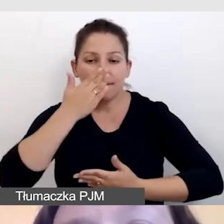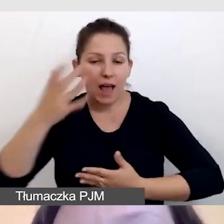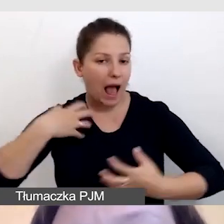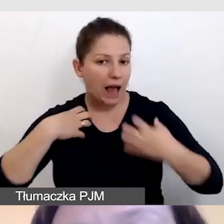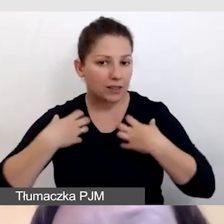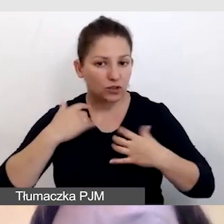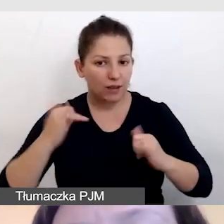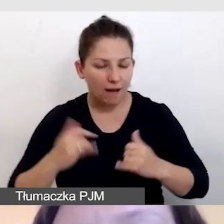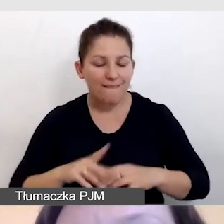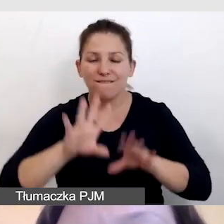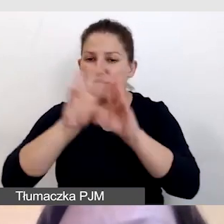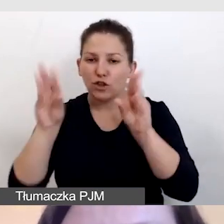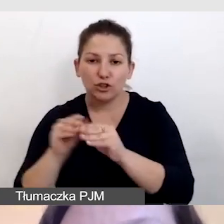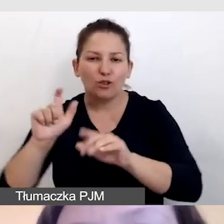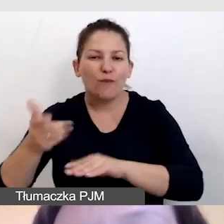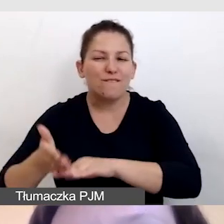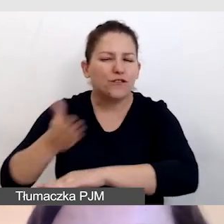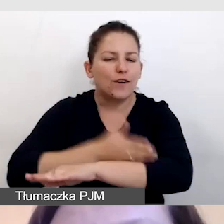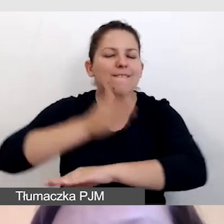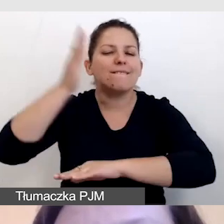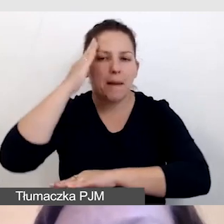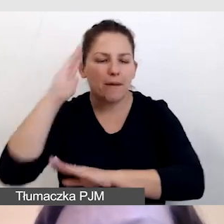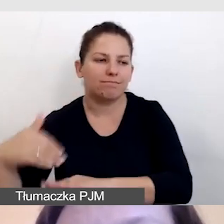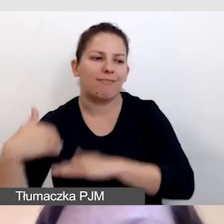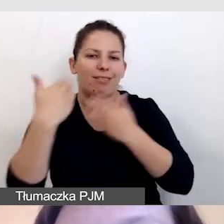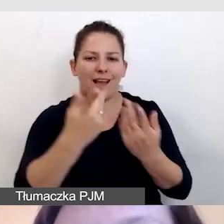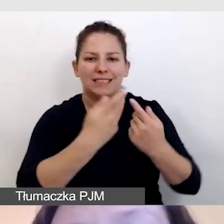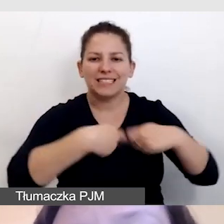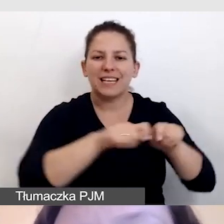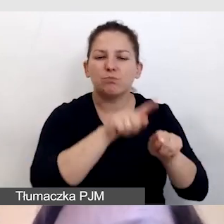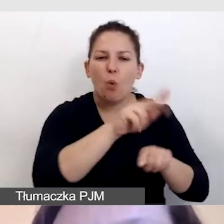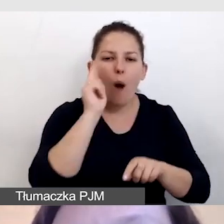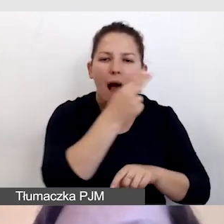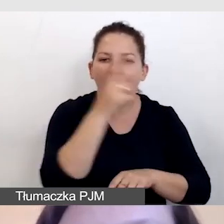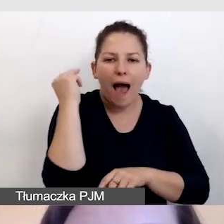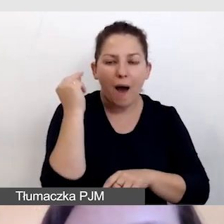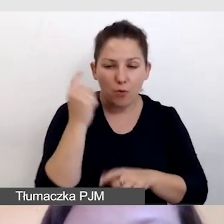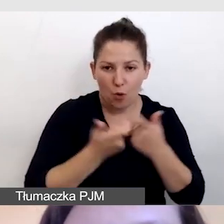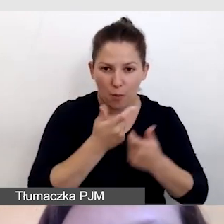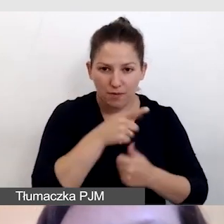wszystko to, co wcześniej wiemy, dostarczamy audiodeskryptorowi, by był w stanie się przygotować